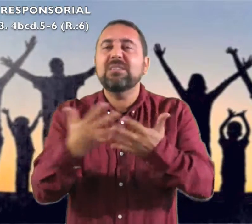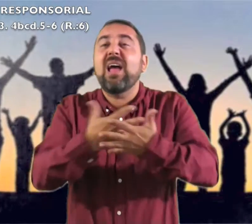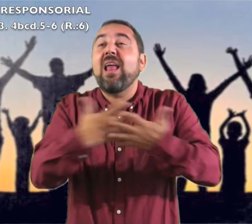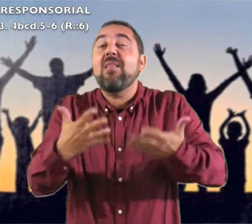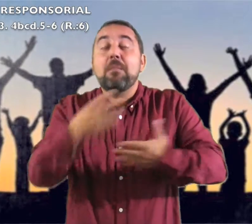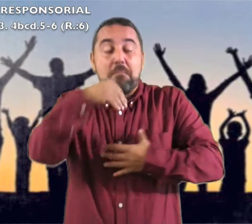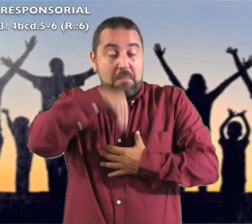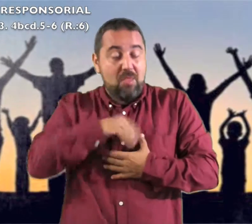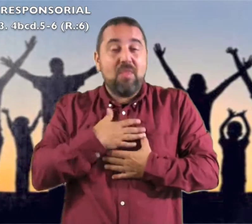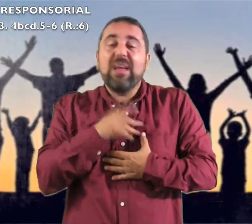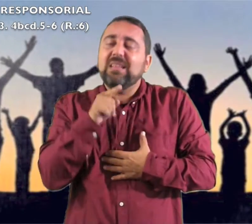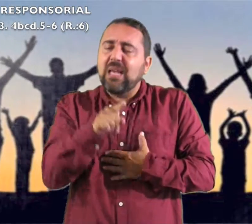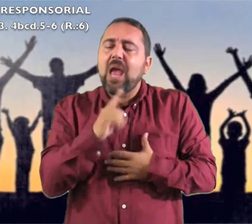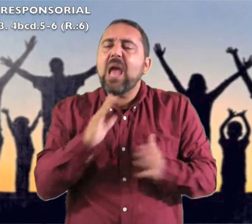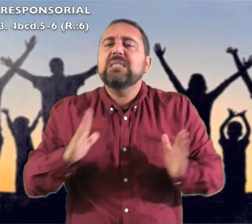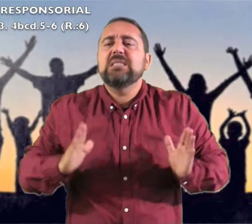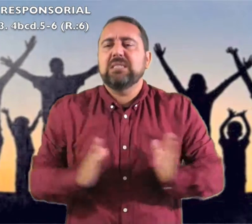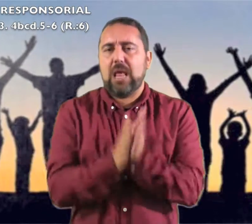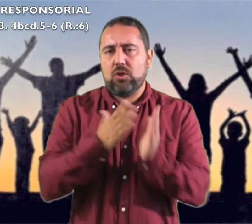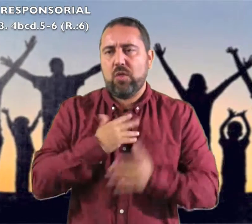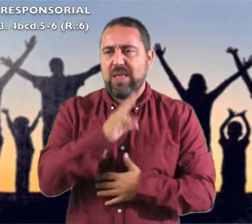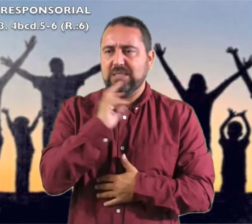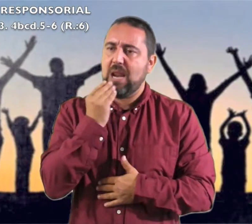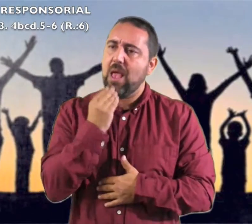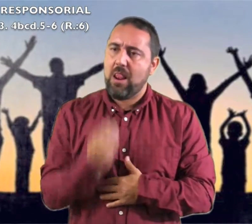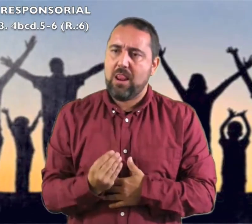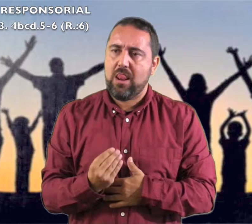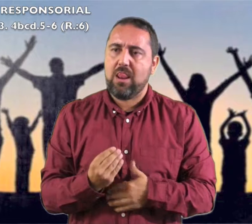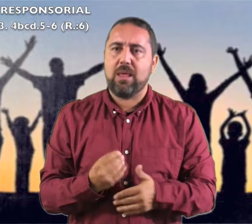qué grande eres en medio de ti el Santo de Israel."